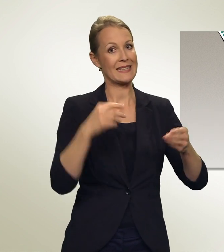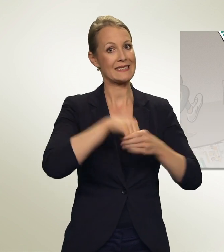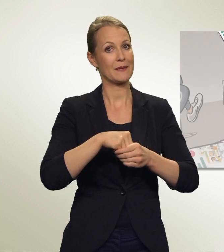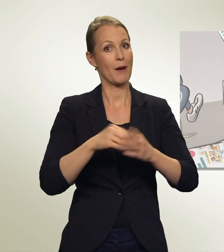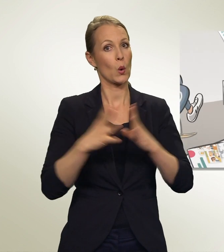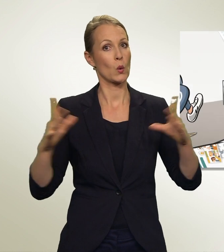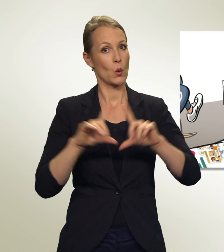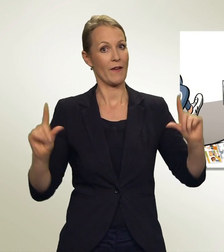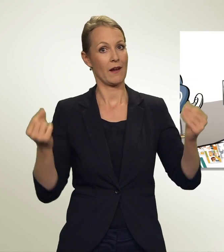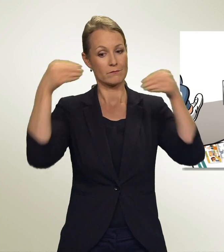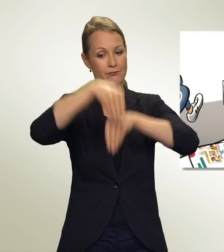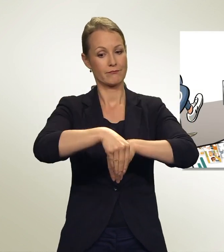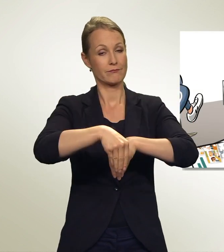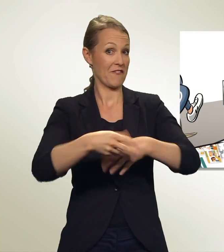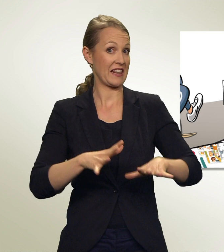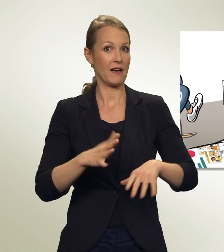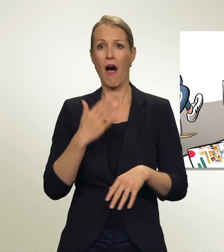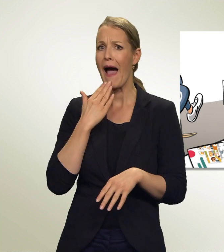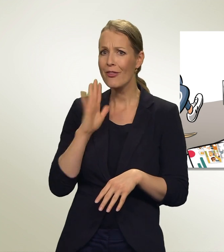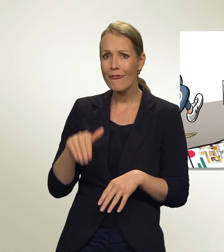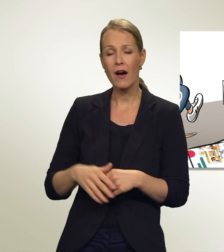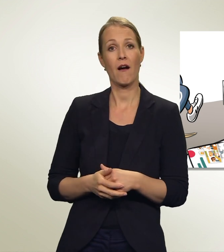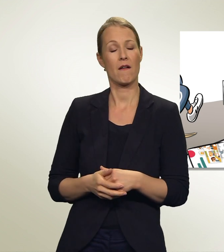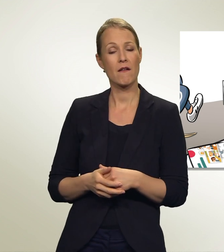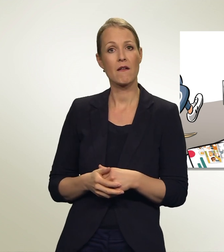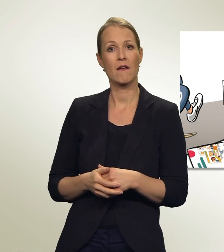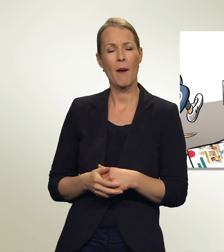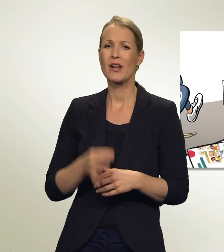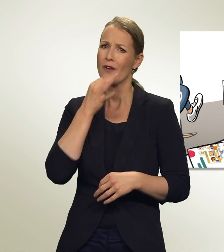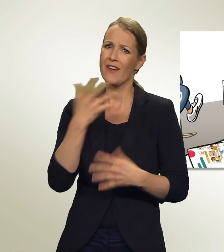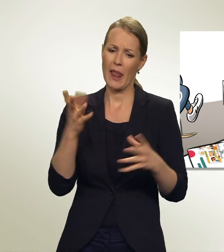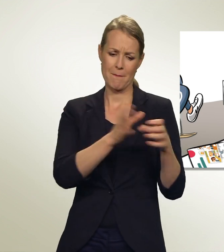So einfach geht das!? Aber... welche Partei soll ich denn wählen?